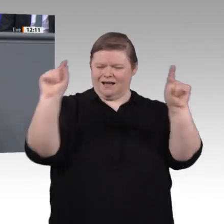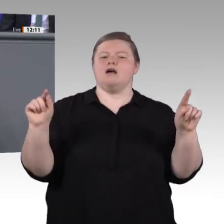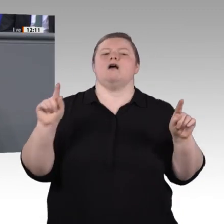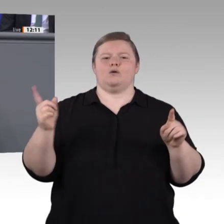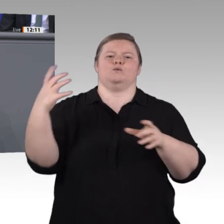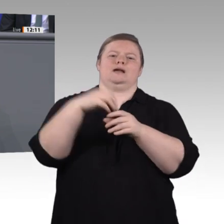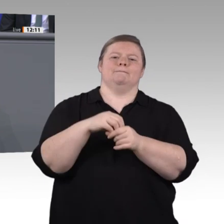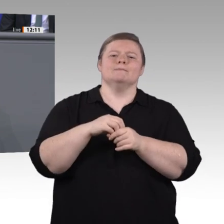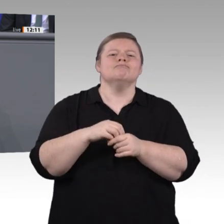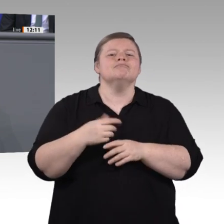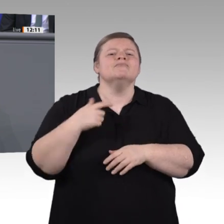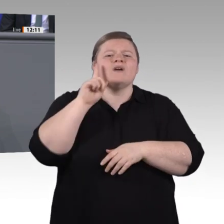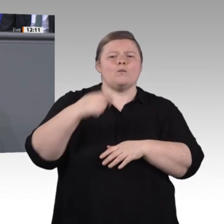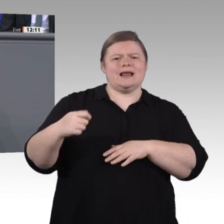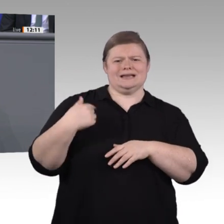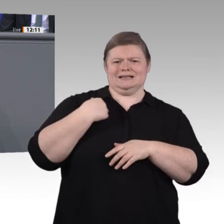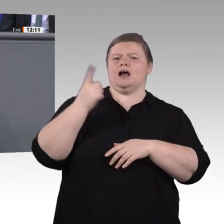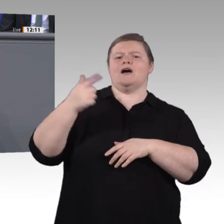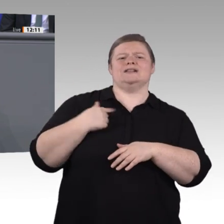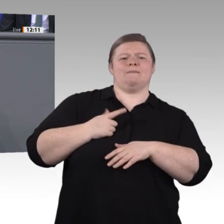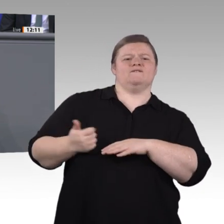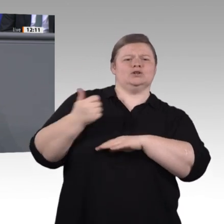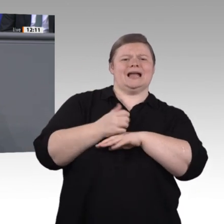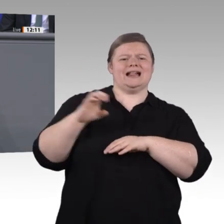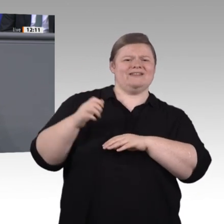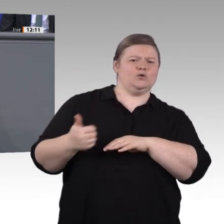von möglichst vielen dann auch mitgetragen werden. Deshalb an dieser Stelle meinen